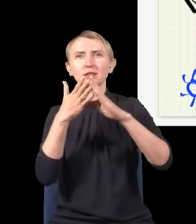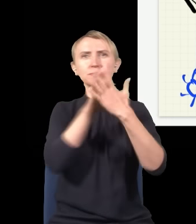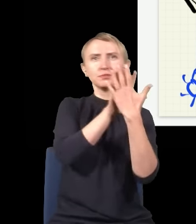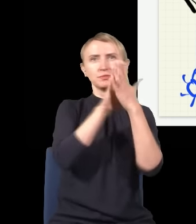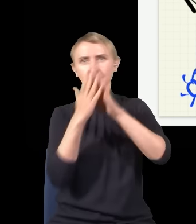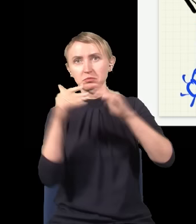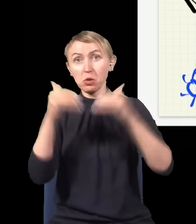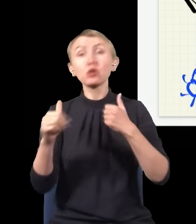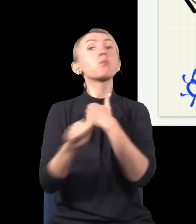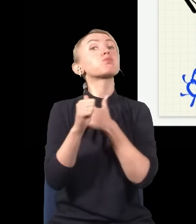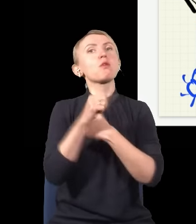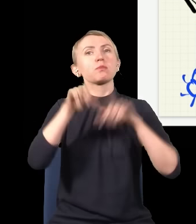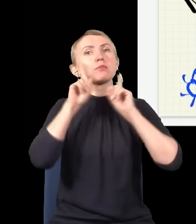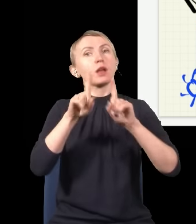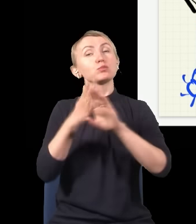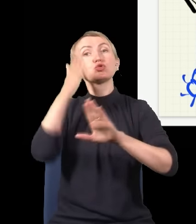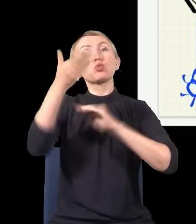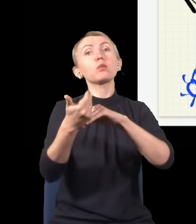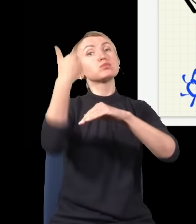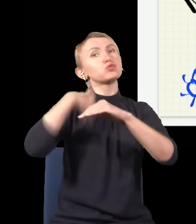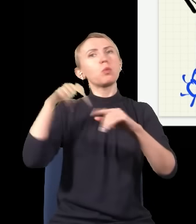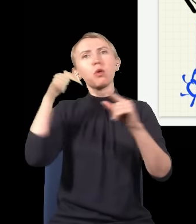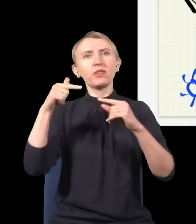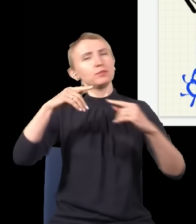dla której rzeczywiście jest tak, że przyszłość i przeszłość powinny być w pełni symetryczne